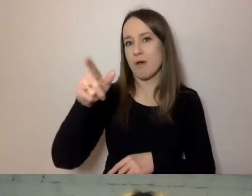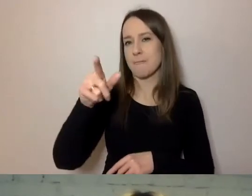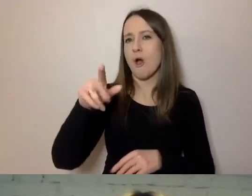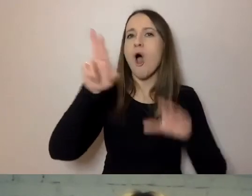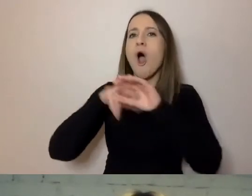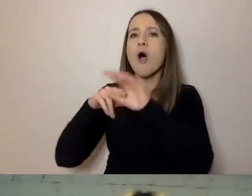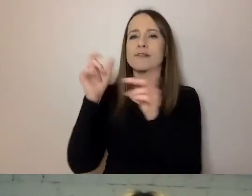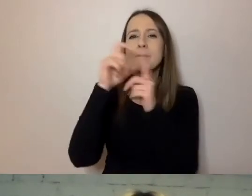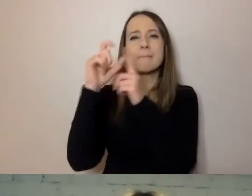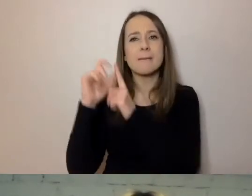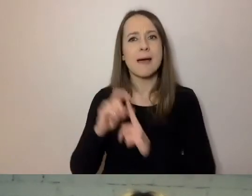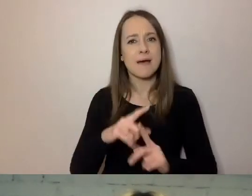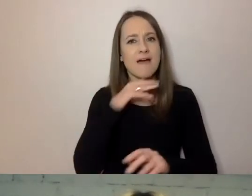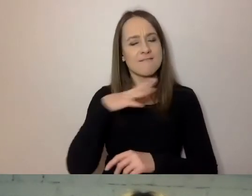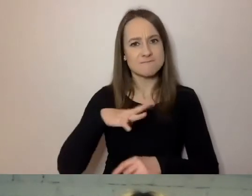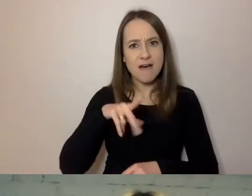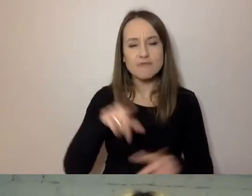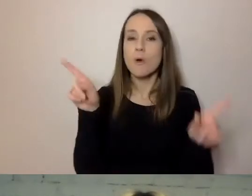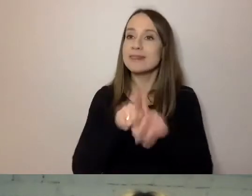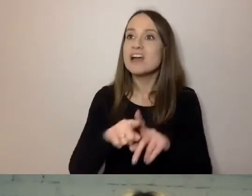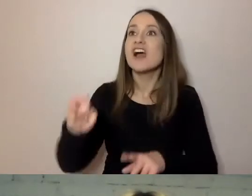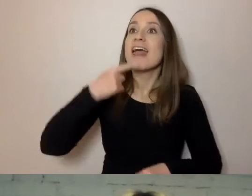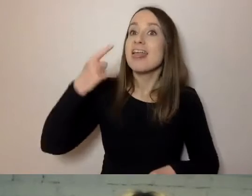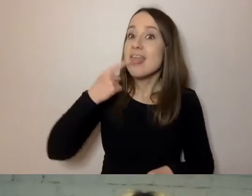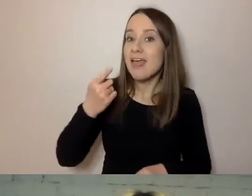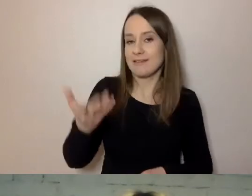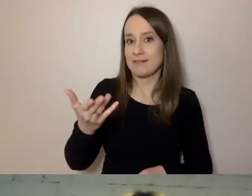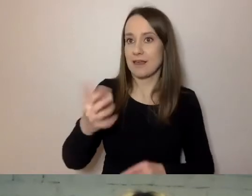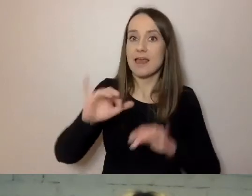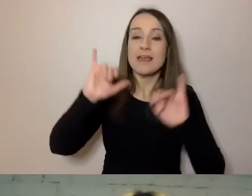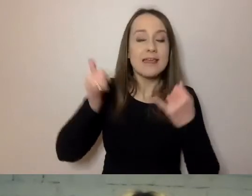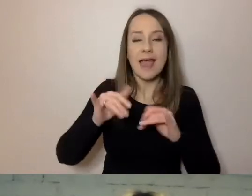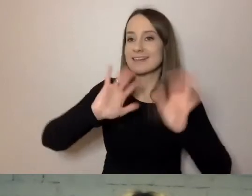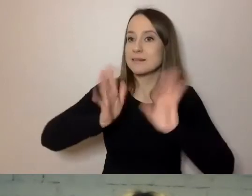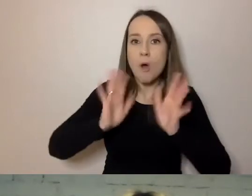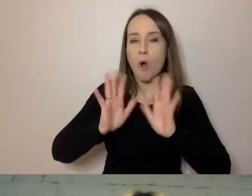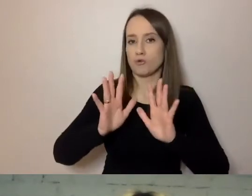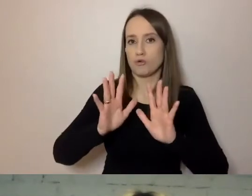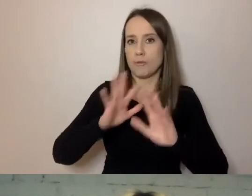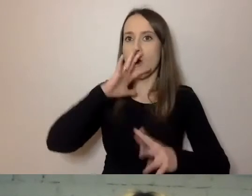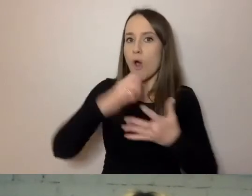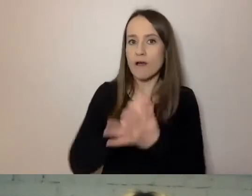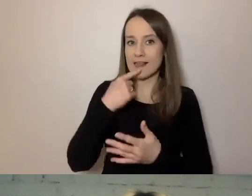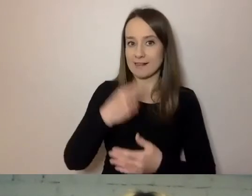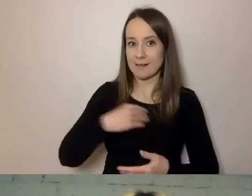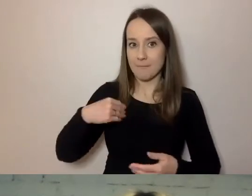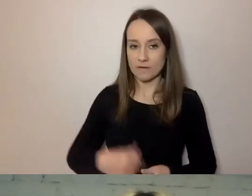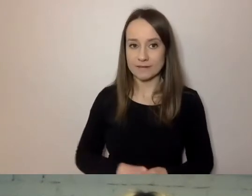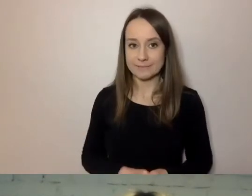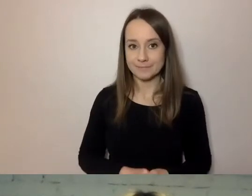Świadomie mówić określonym językiem. W określony sposób używać polskiego. Jak to robimy?